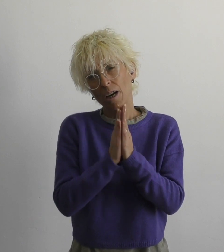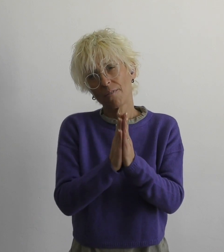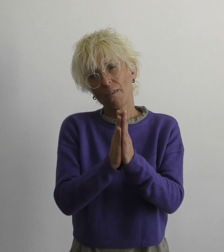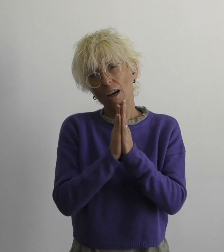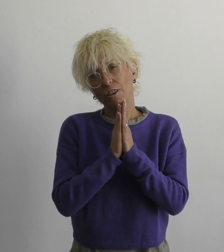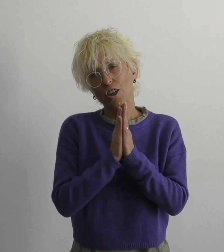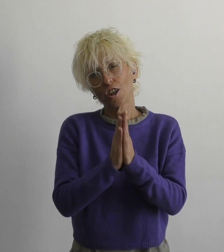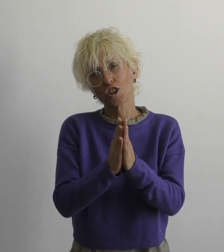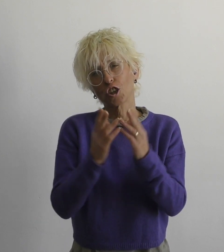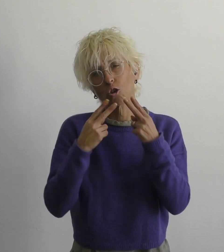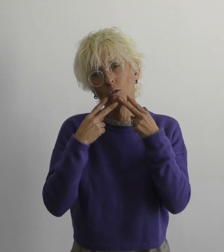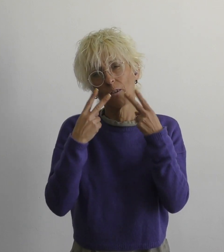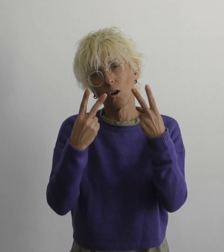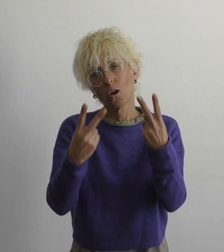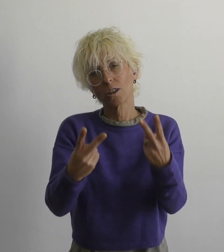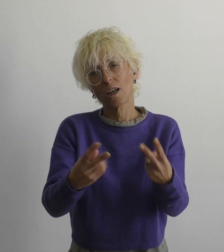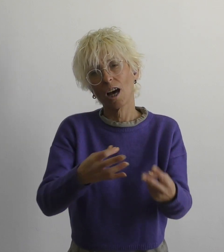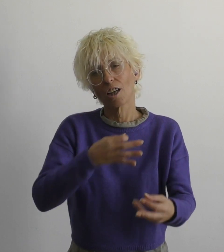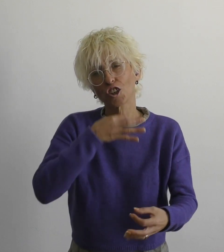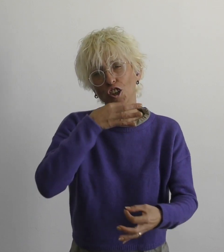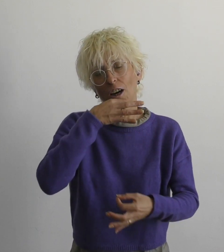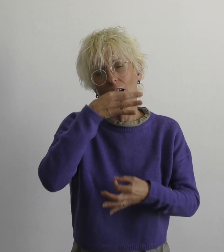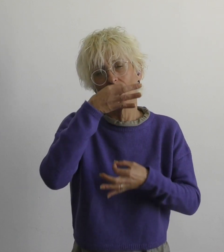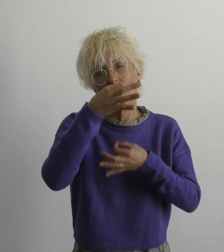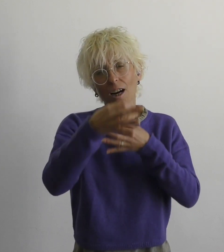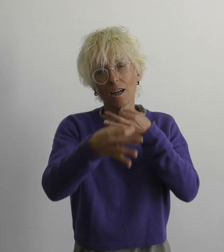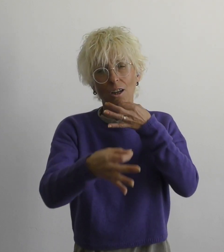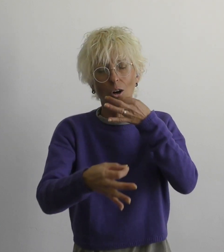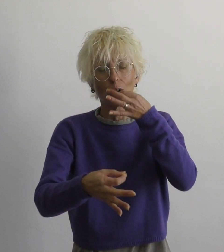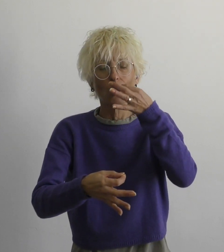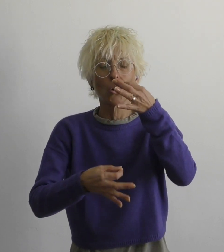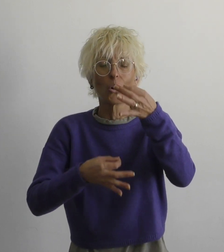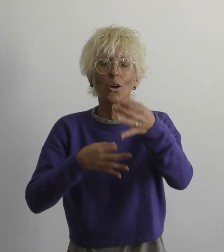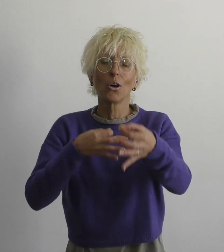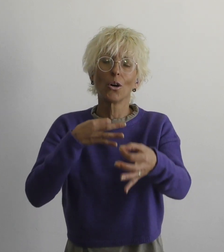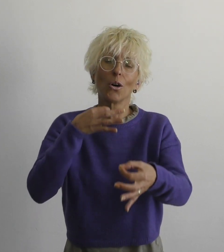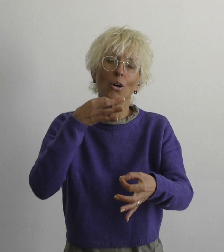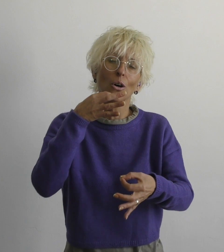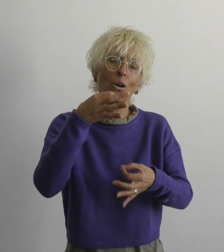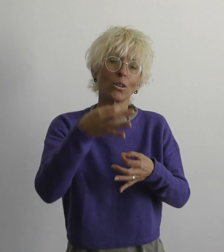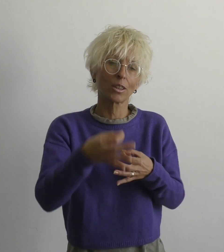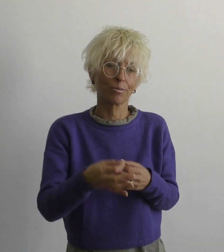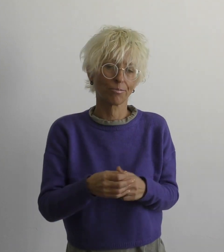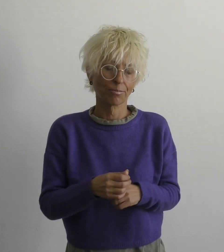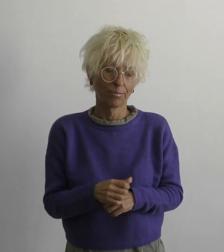прошу ответы на вопросы